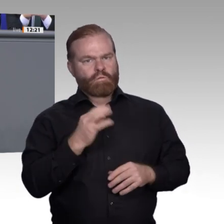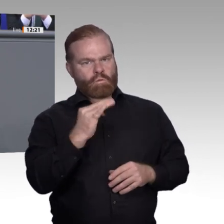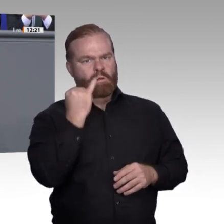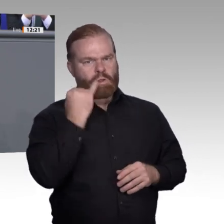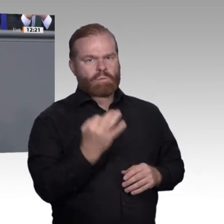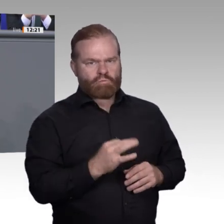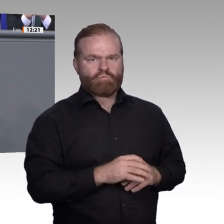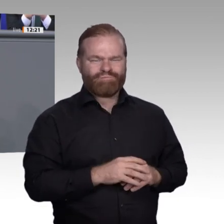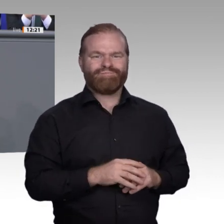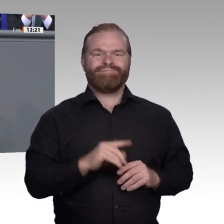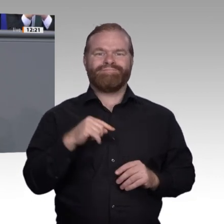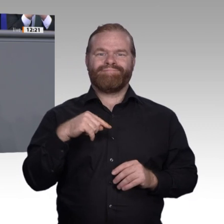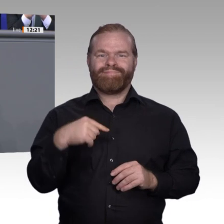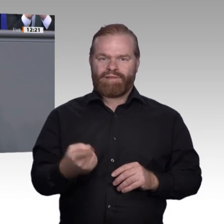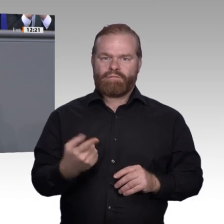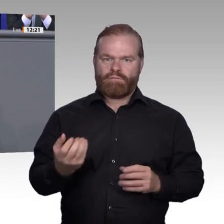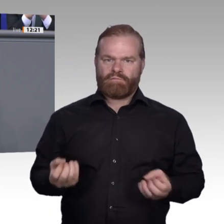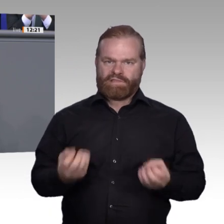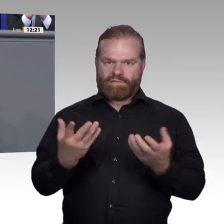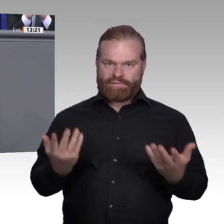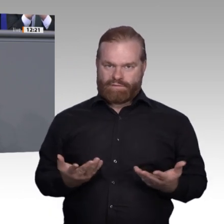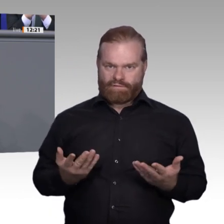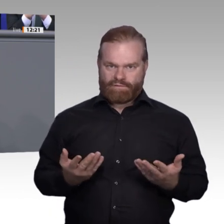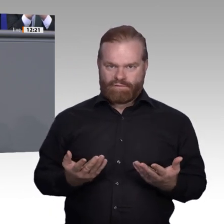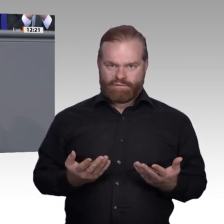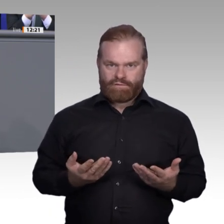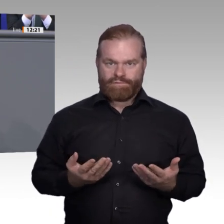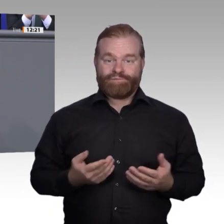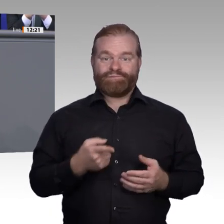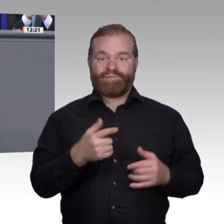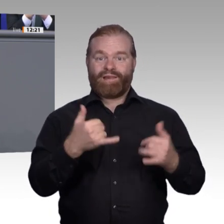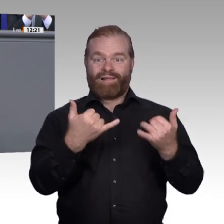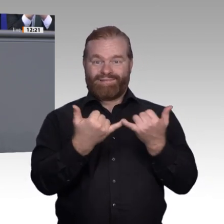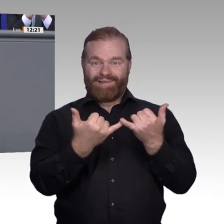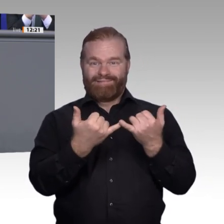Was sollte ihr Kind denn bei einem Maler, er würde doch zur Universität gehen?